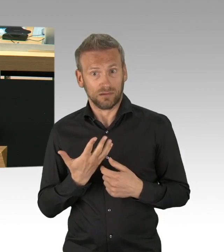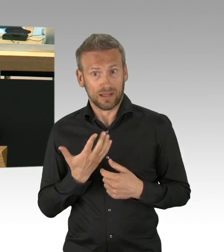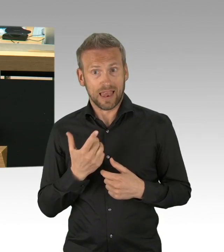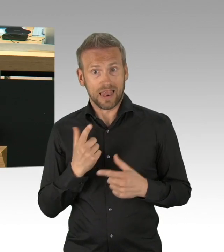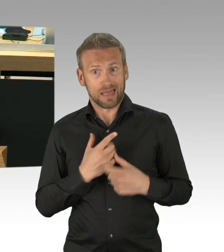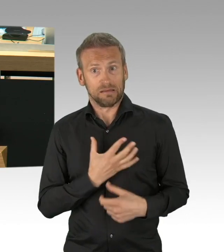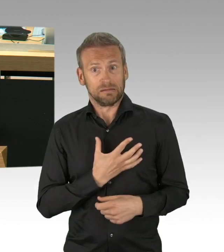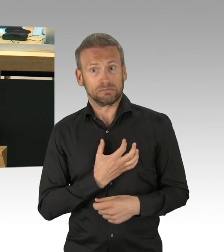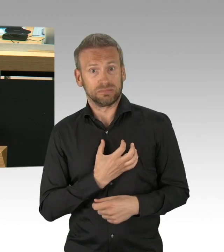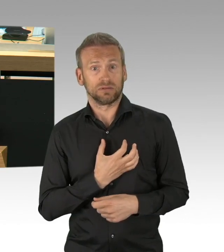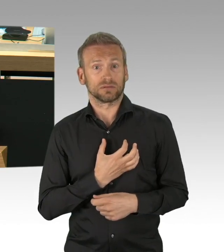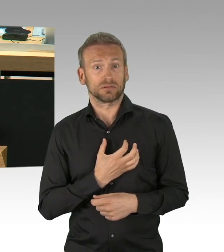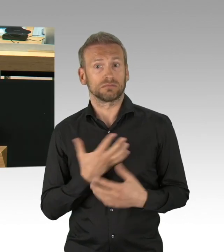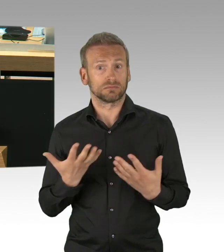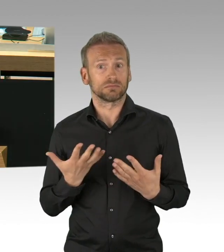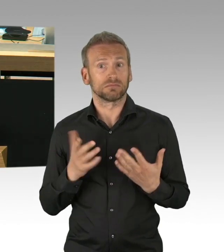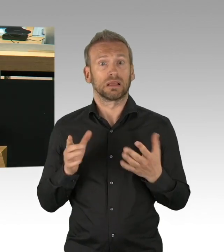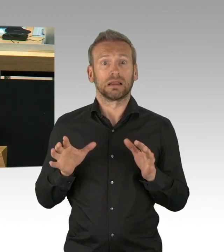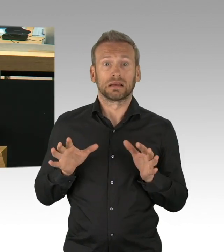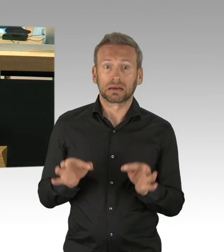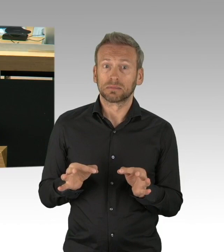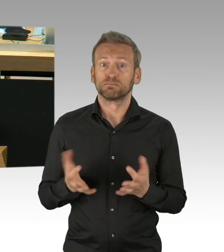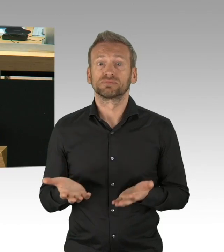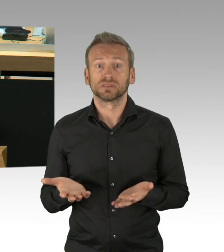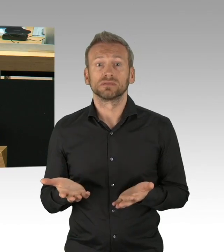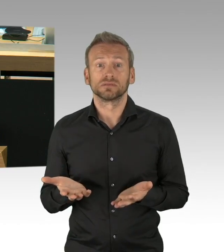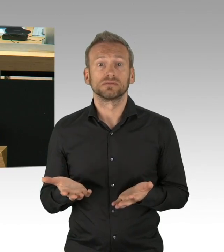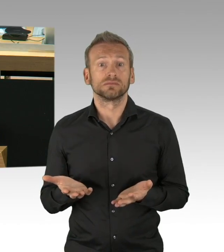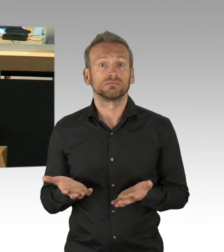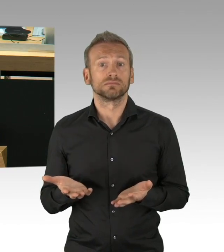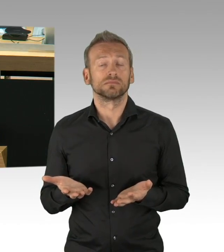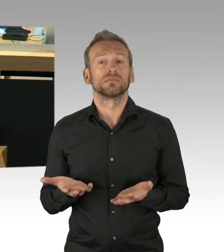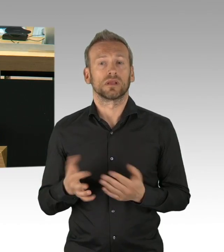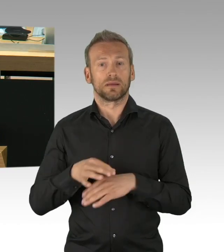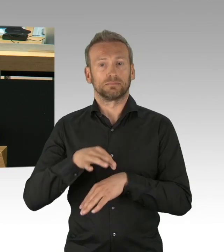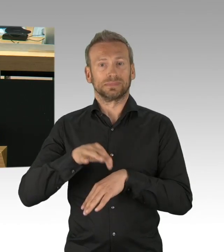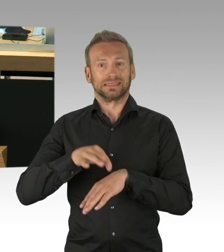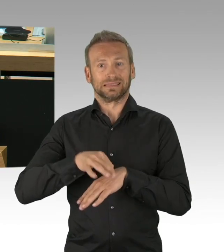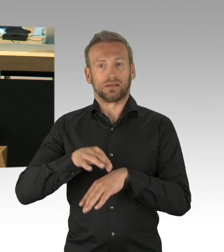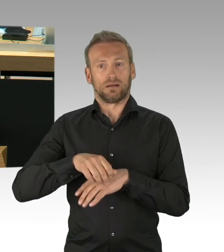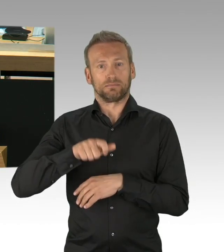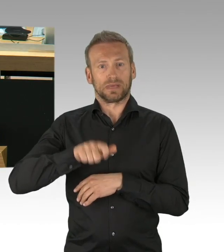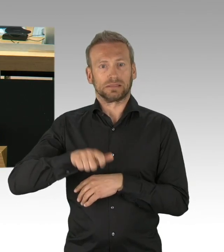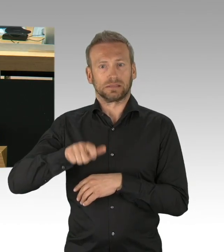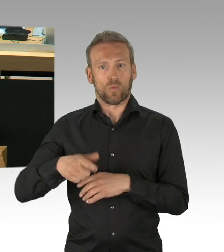das Aufrufen des Katastrophenfalls in Berlin und anderen Ländern, die Triage nach Alter und Vorerkrankungen,